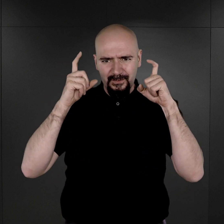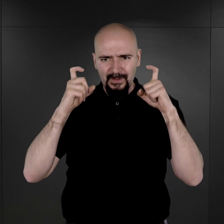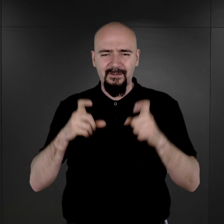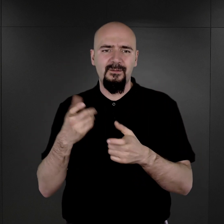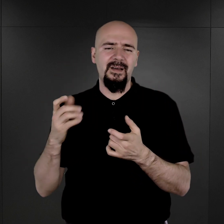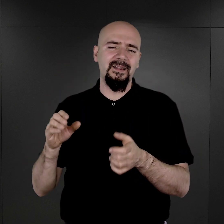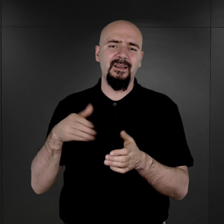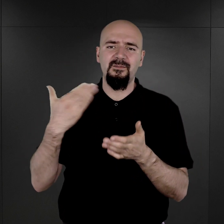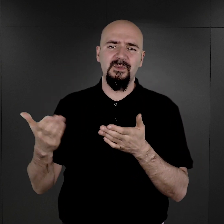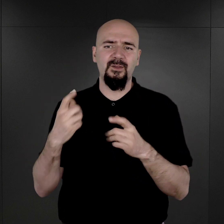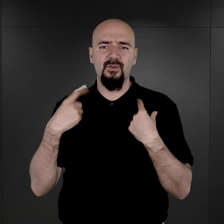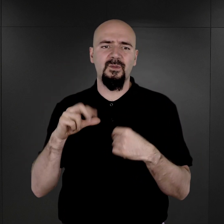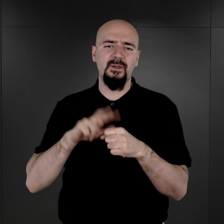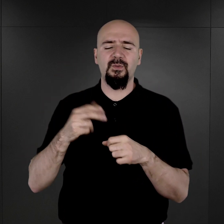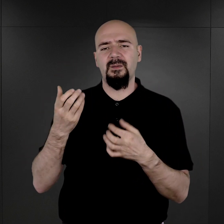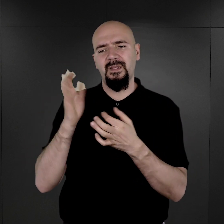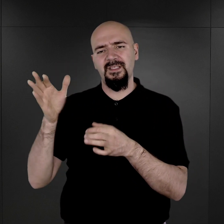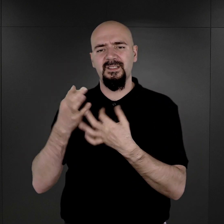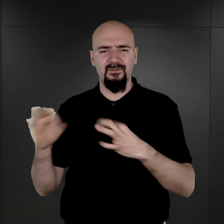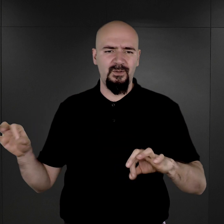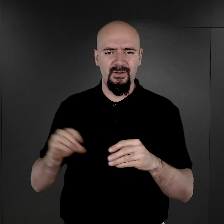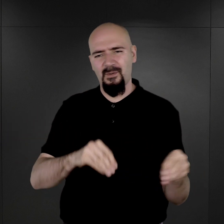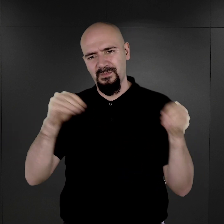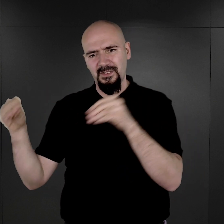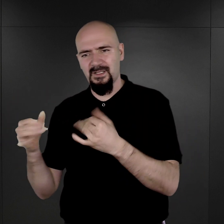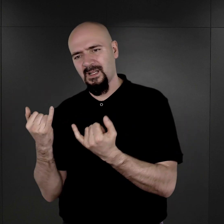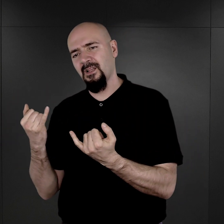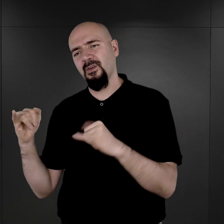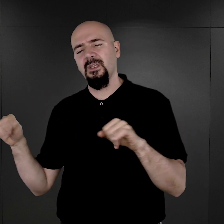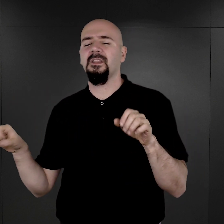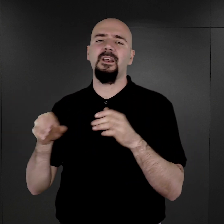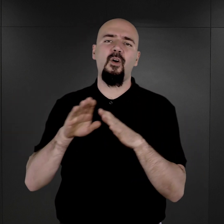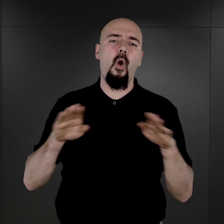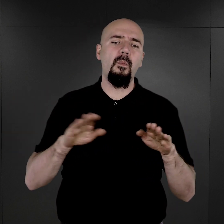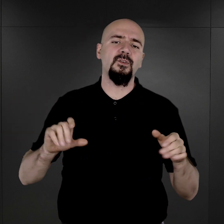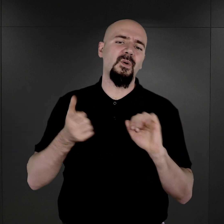w przypadku osoby, która zostanie zwolniona albo przeniesiona dość szybko do innego obozu bądź też do więzienia.